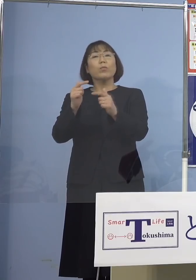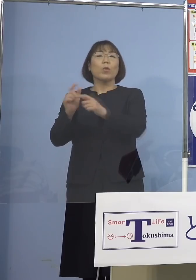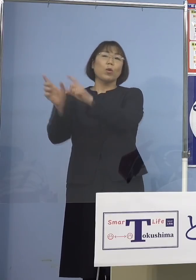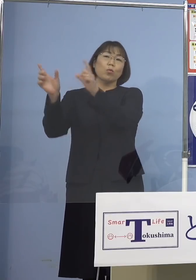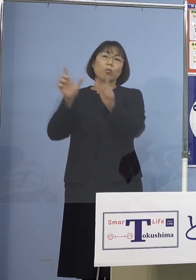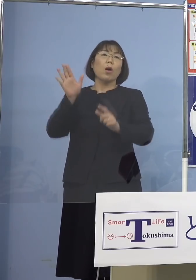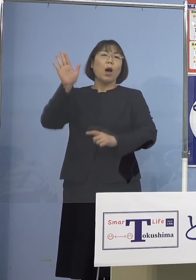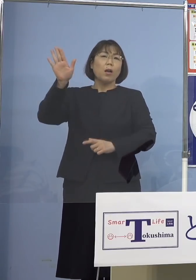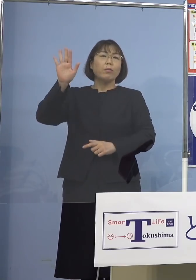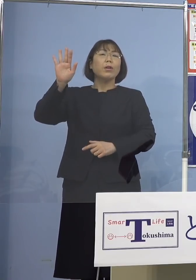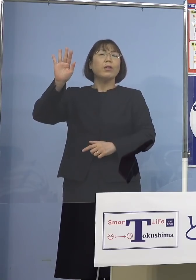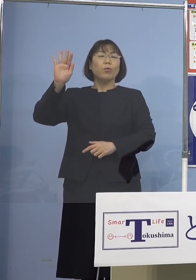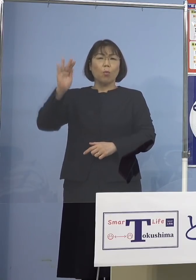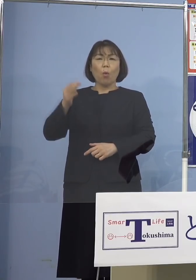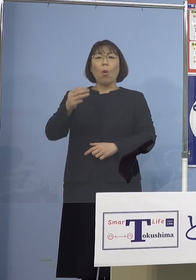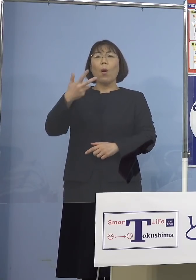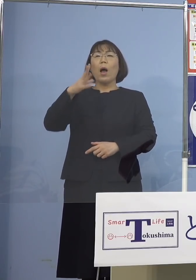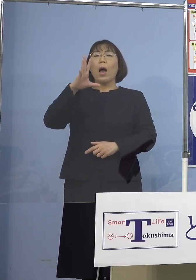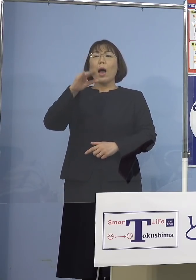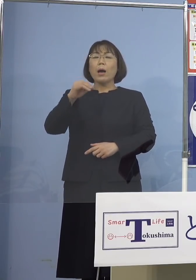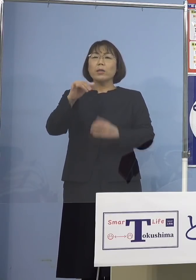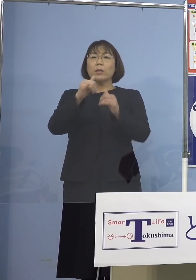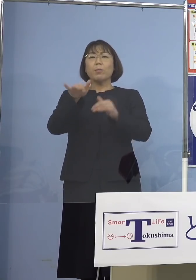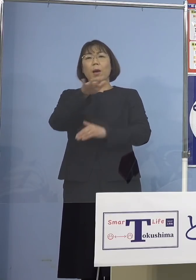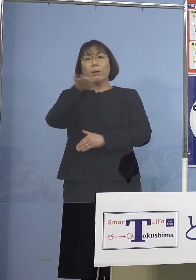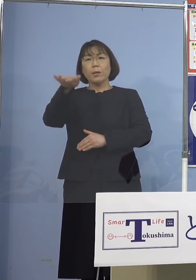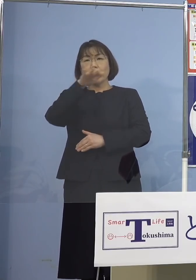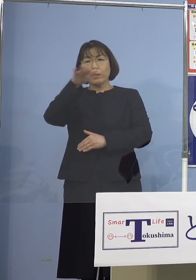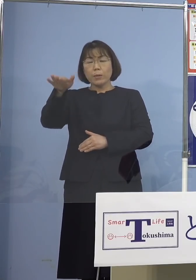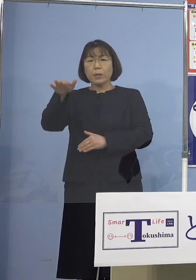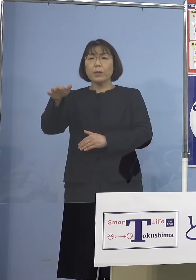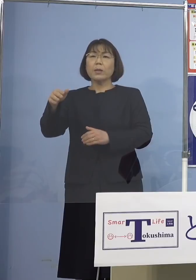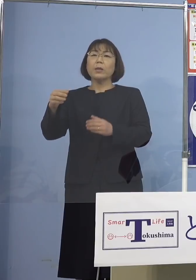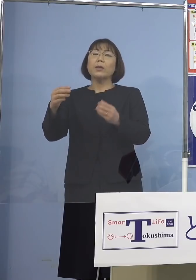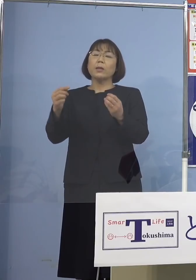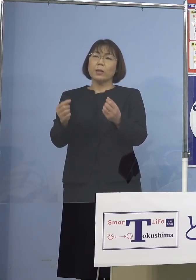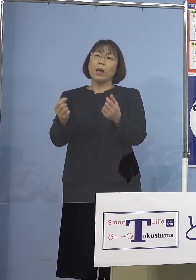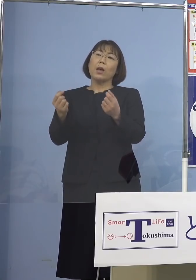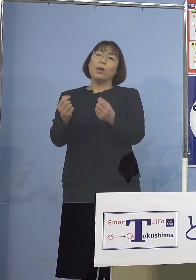しかし8万人台 高水準の人数となっております